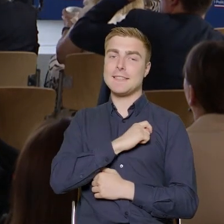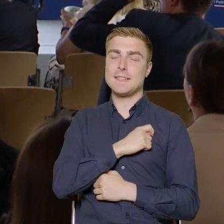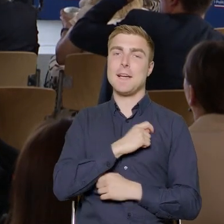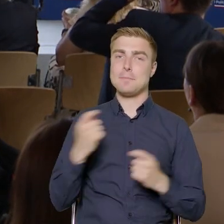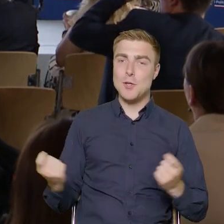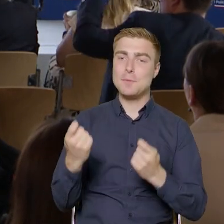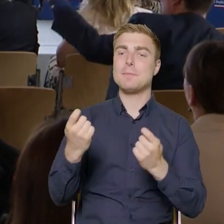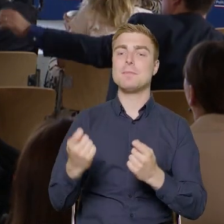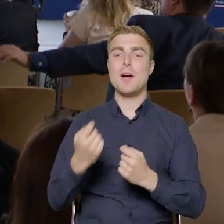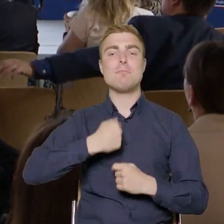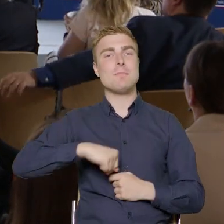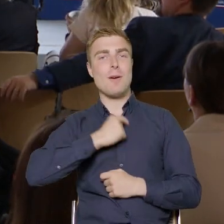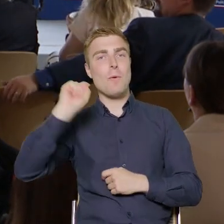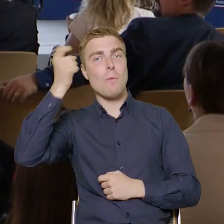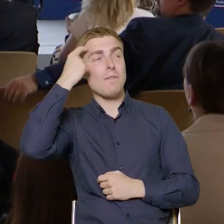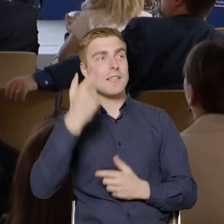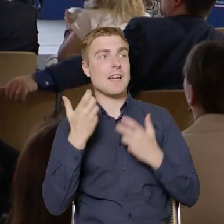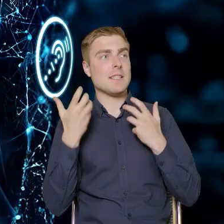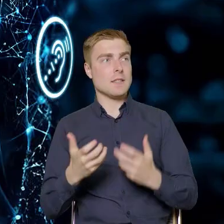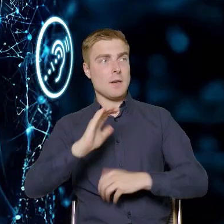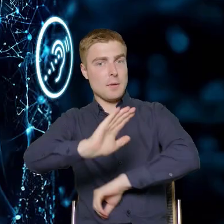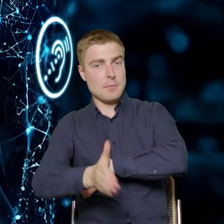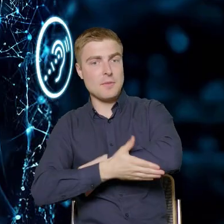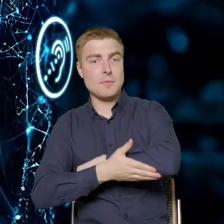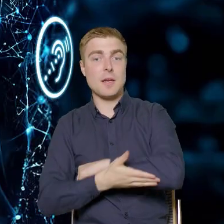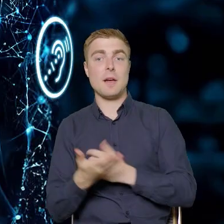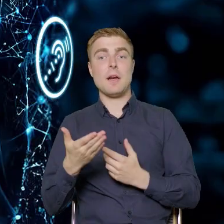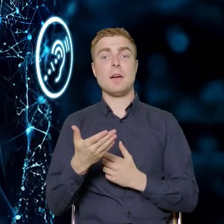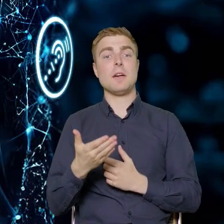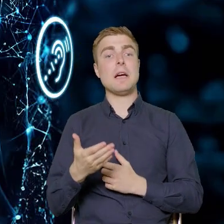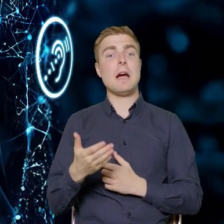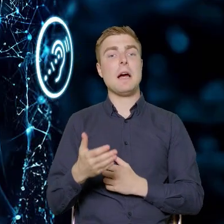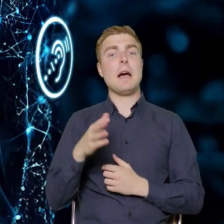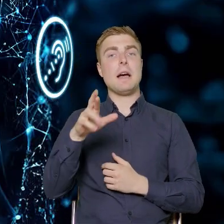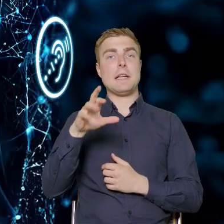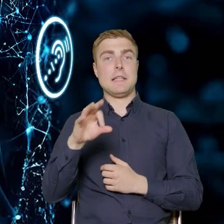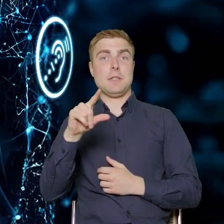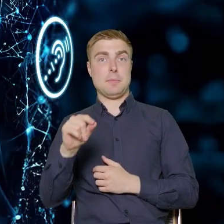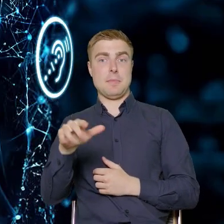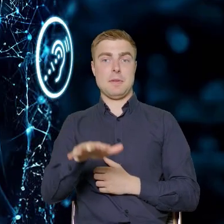naciskiem wspieramy sektor MŚP. Ale w tej perspektywie w FERS-ie